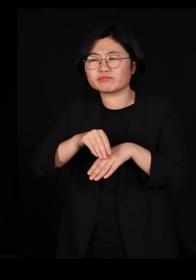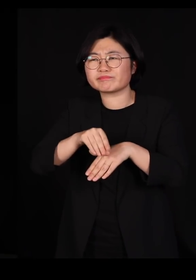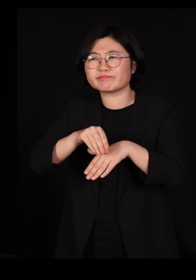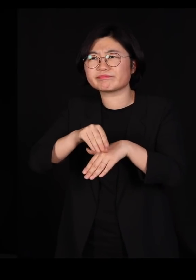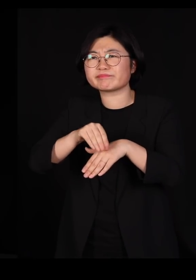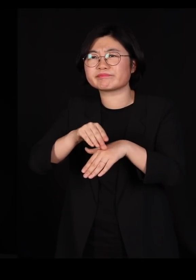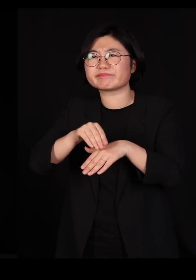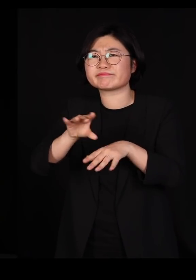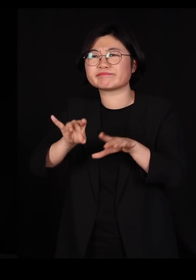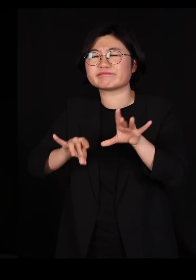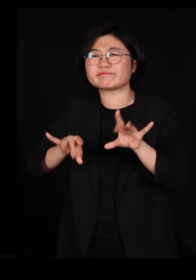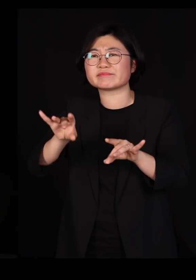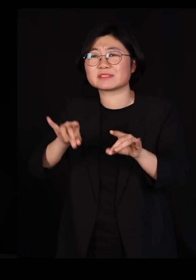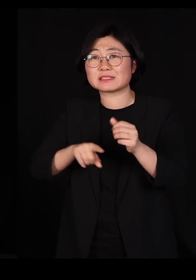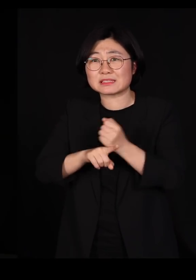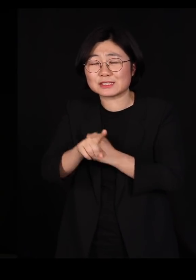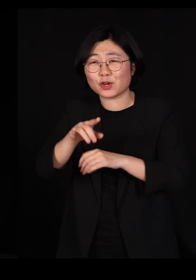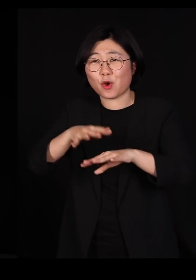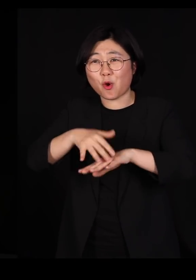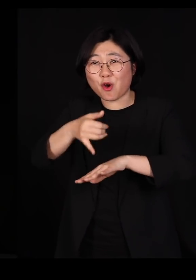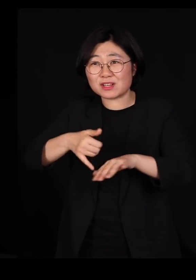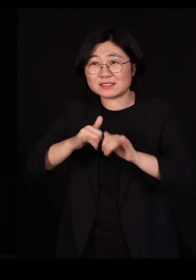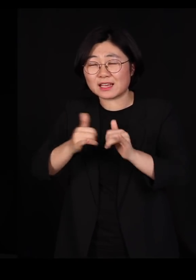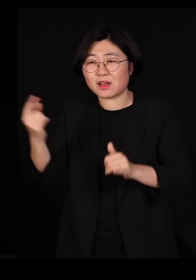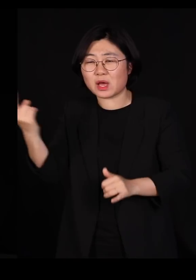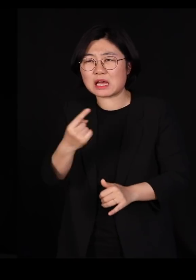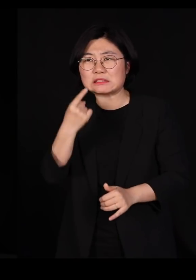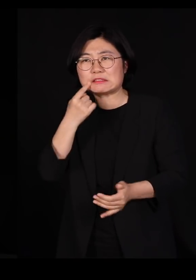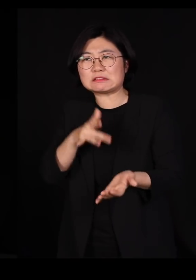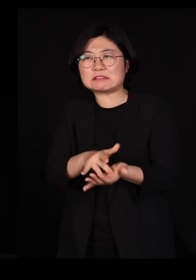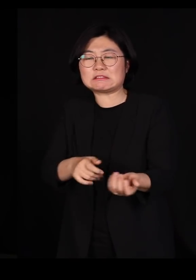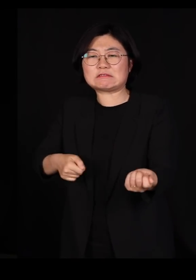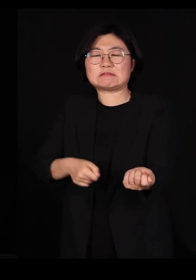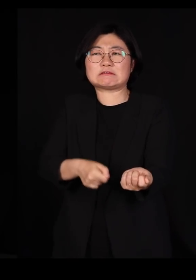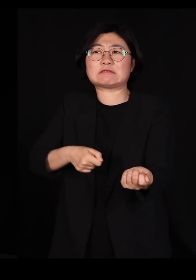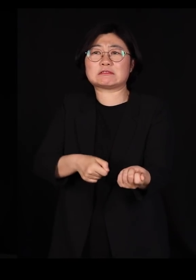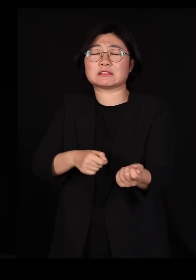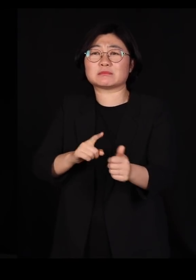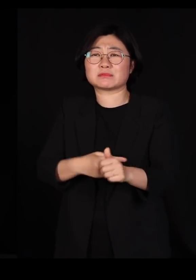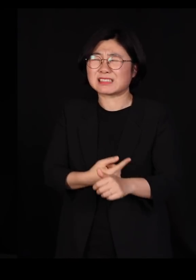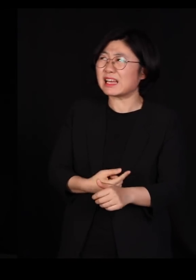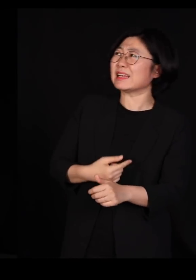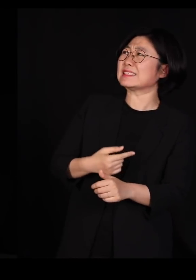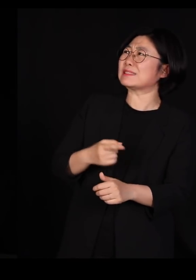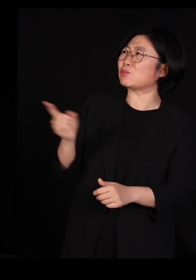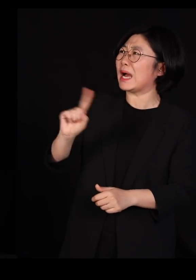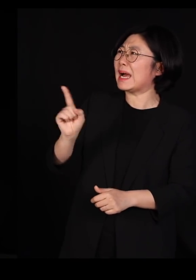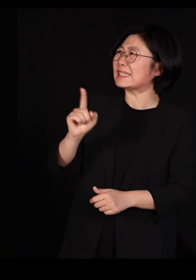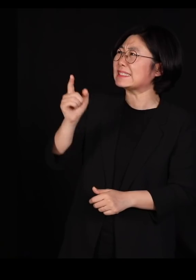농부가 와서 살충제를 뿌리기 시작합니다 '아니 이건 예의가 아니시죠'